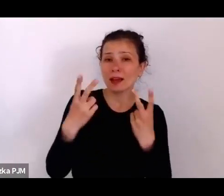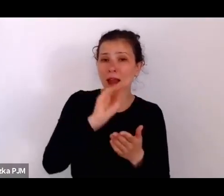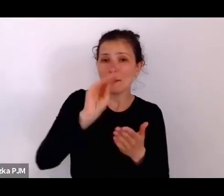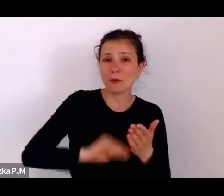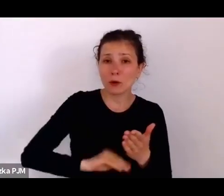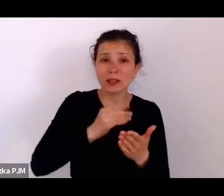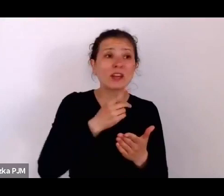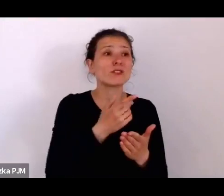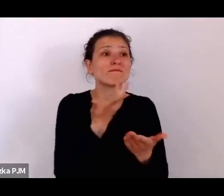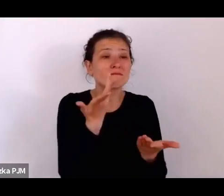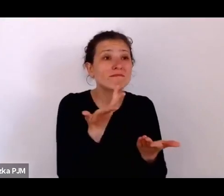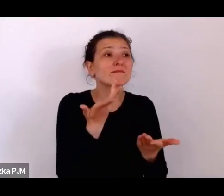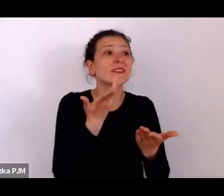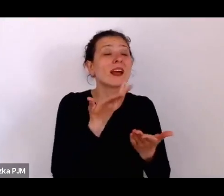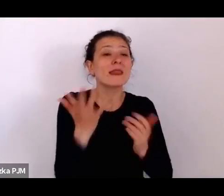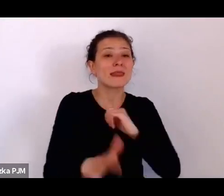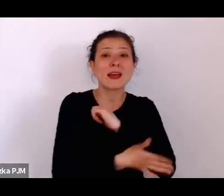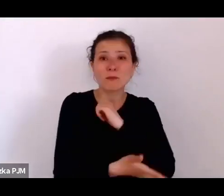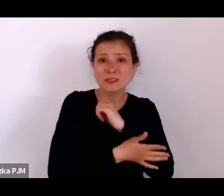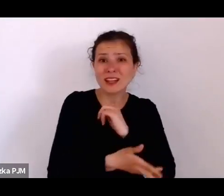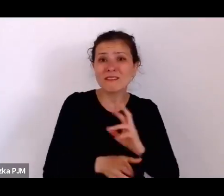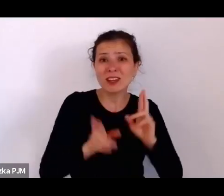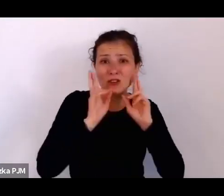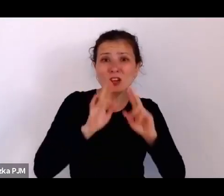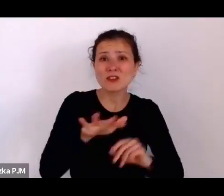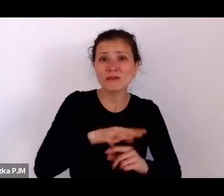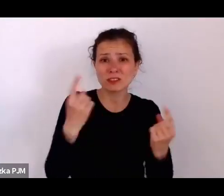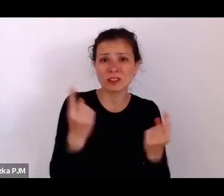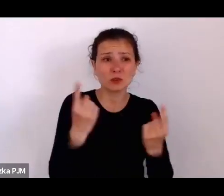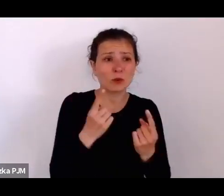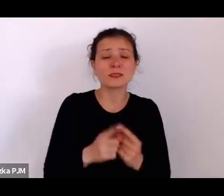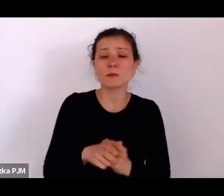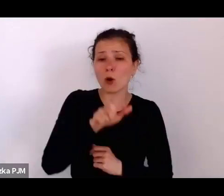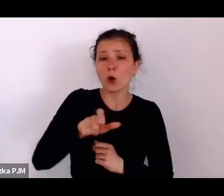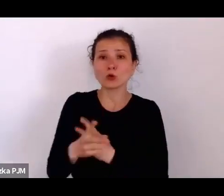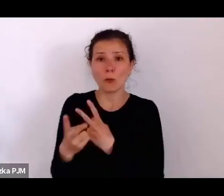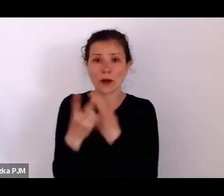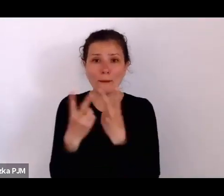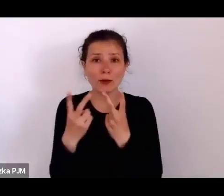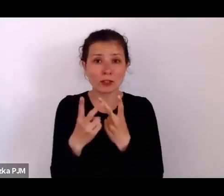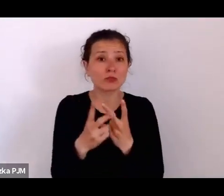Ci reporterzy rzeczywiście są w tych miejscach i zbierają te szczegóły i my dzisiaj możemy dzięki nim